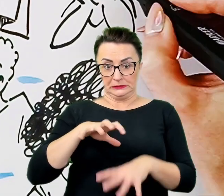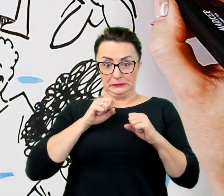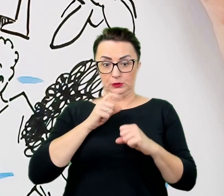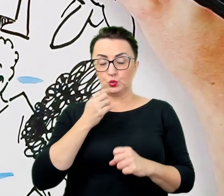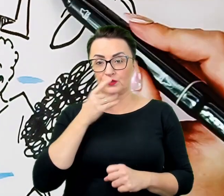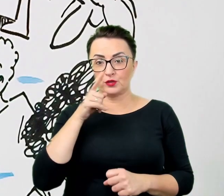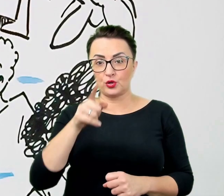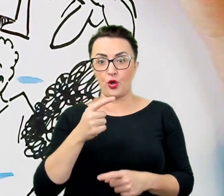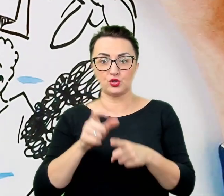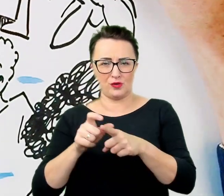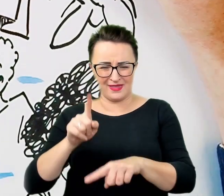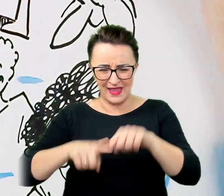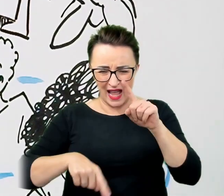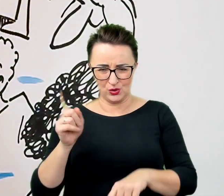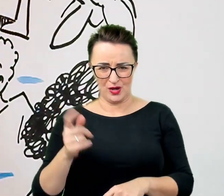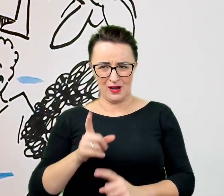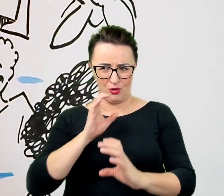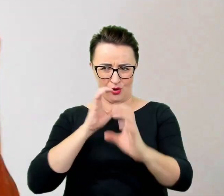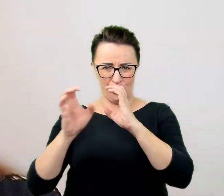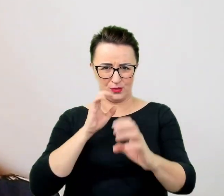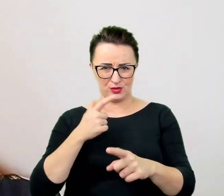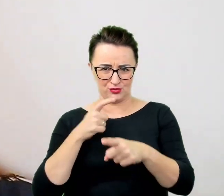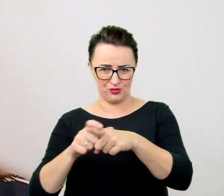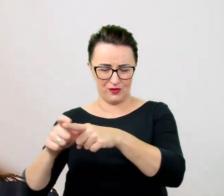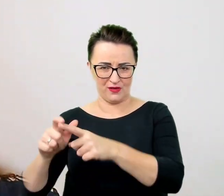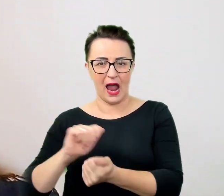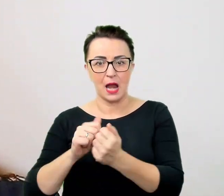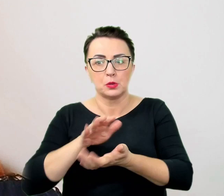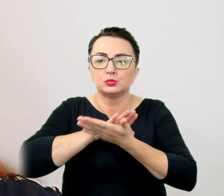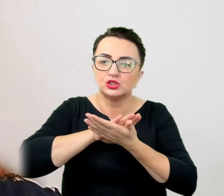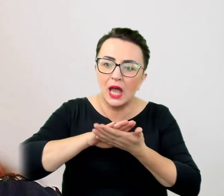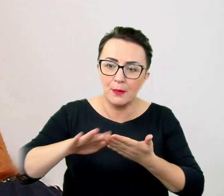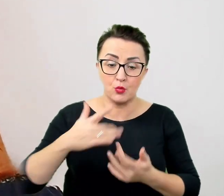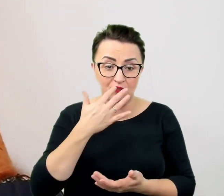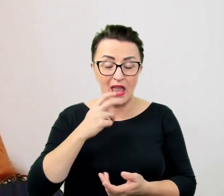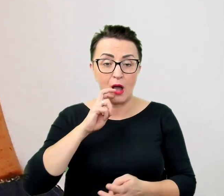albo przepraszanie po ich odruchowym użyciu. W sztuce komunikacji funkcjonują całe zestawy porad.